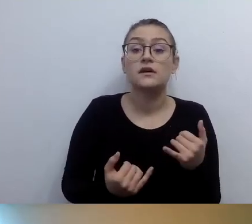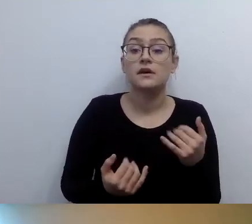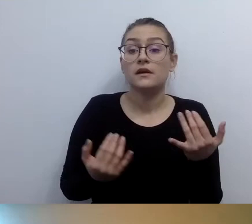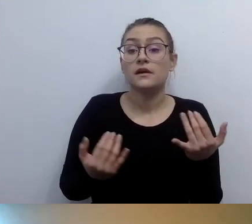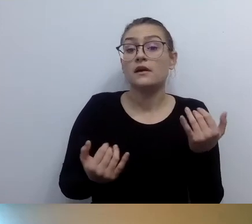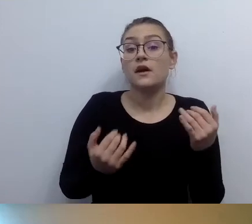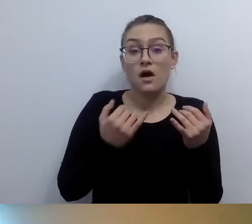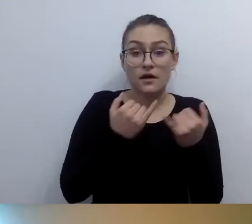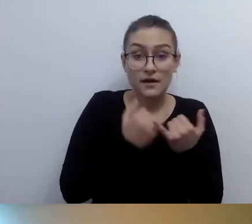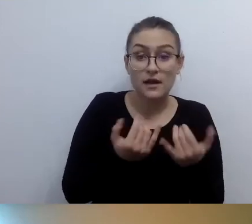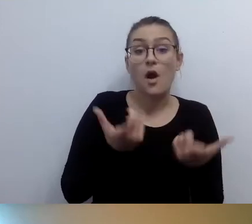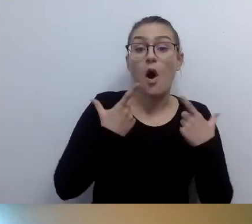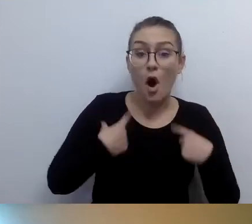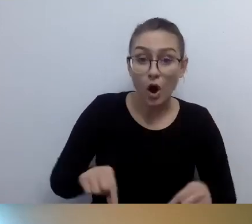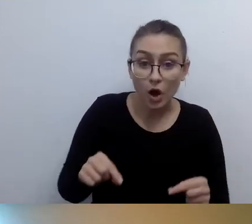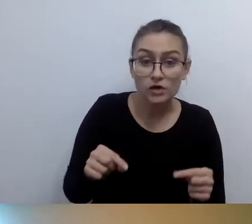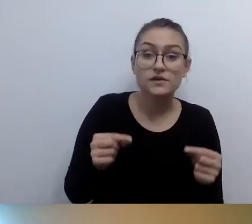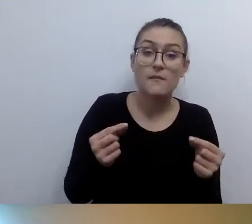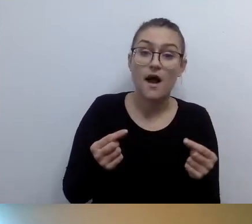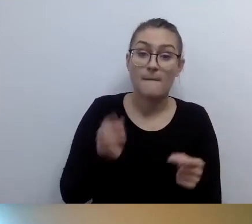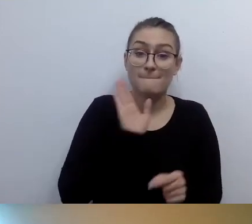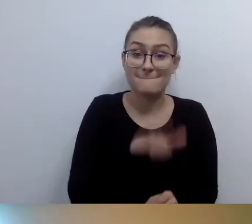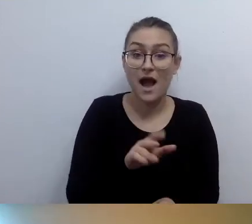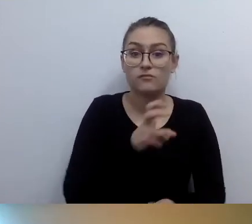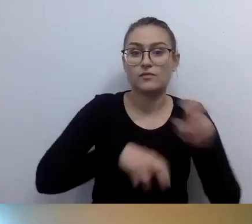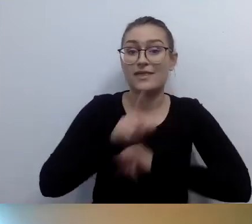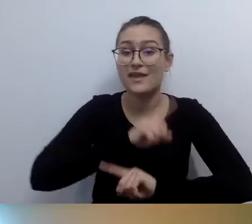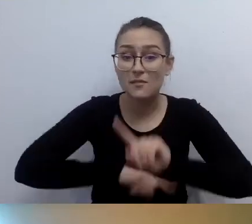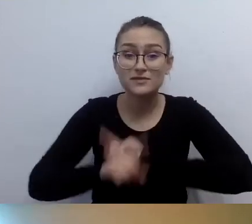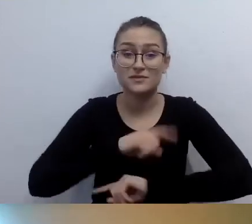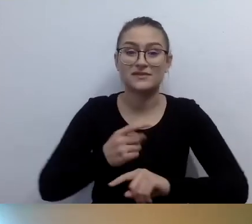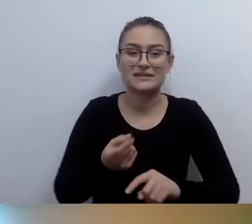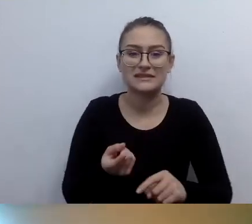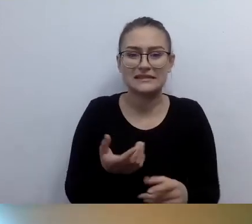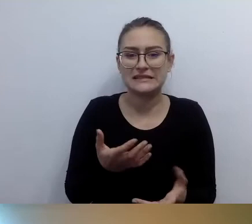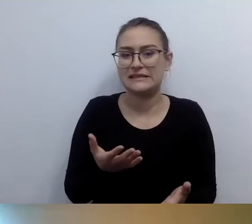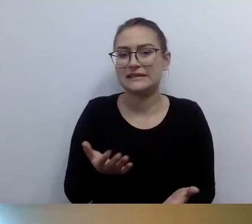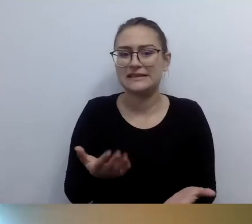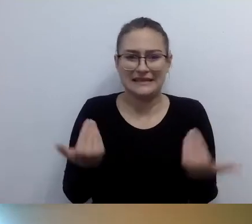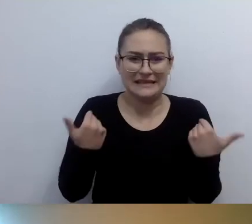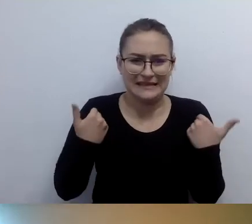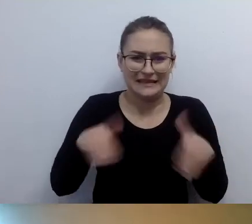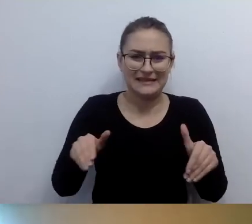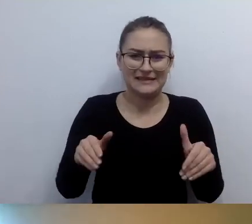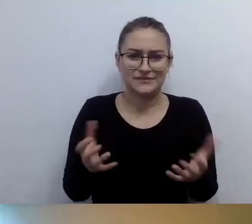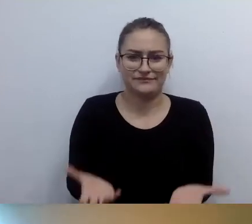To są bardzo indywidualne, prywatne sytuacje. Generalnie nie nosimy osób z niepełnosprawnością ruchu.